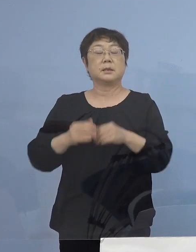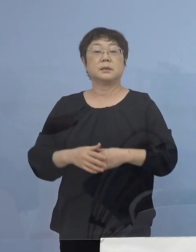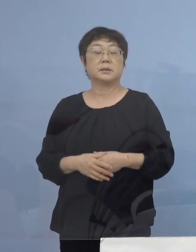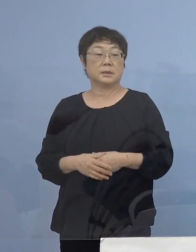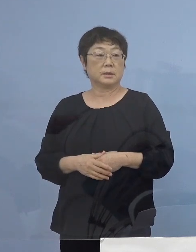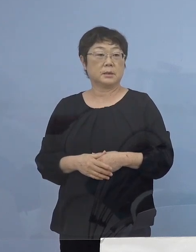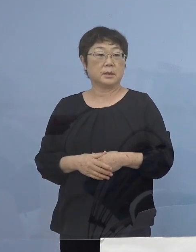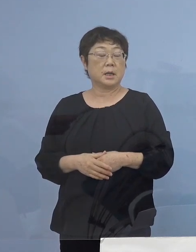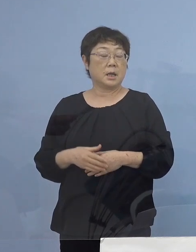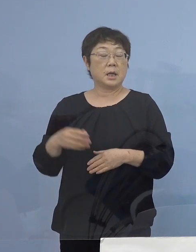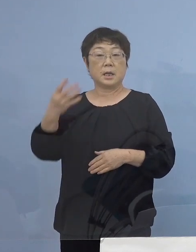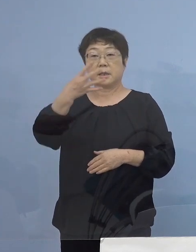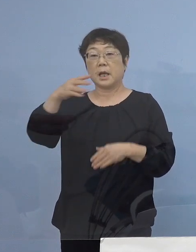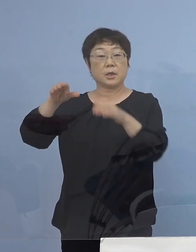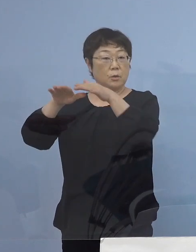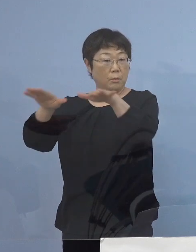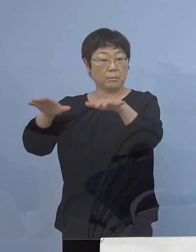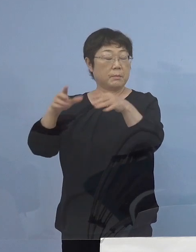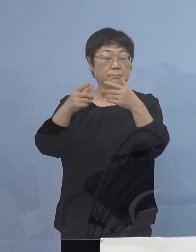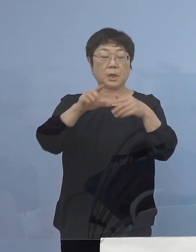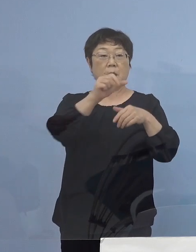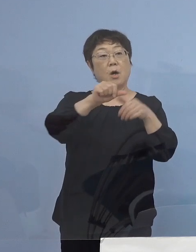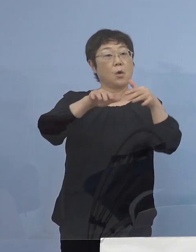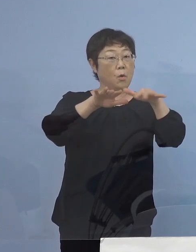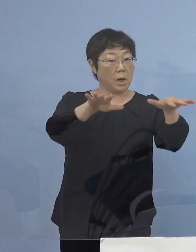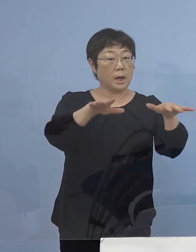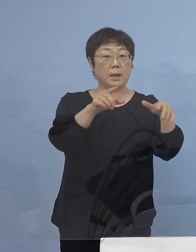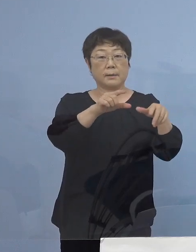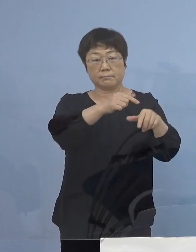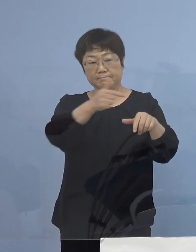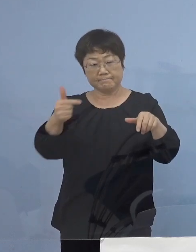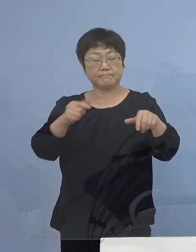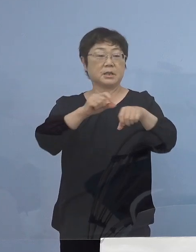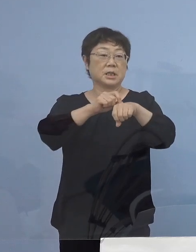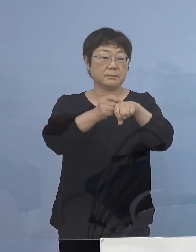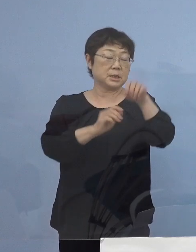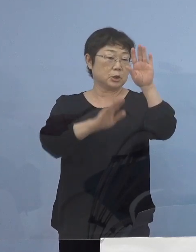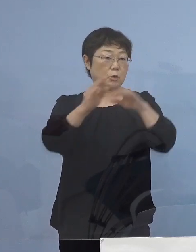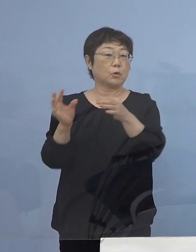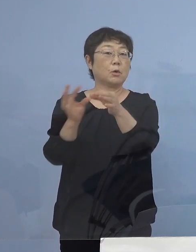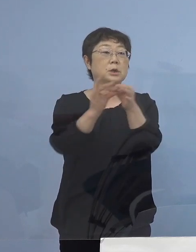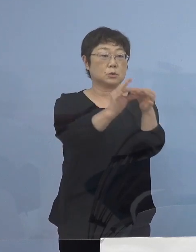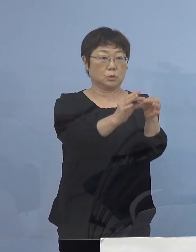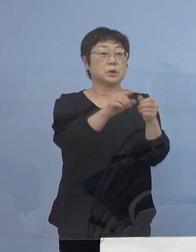「第4波」とは違い、今回「第5波」 大変厳しい状況が続いておりますので